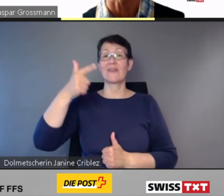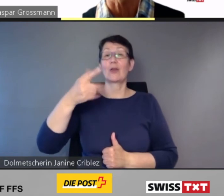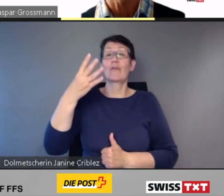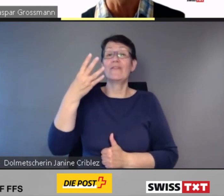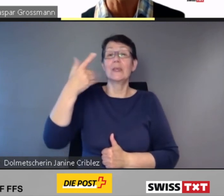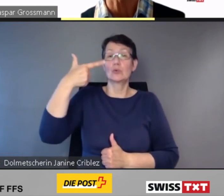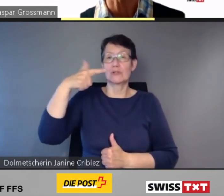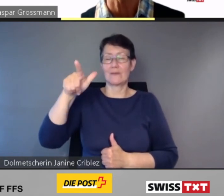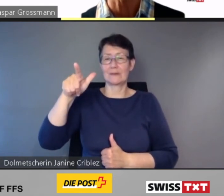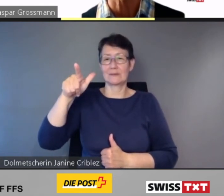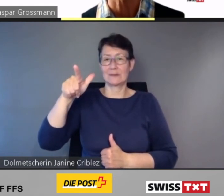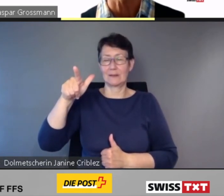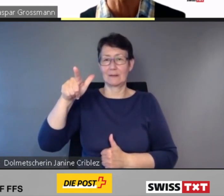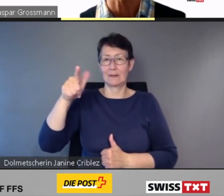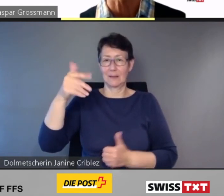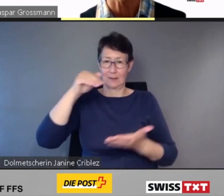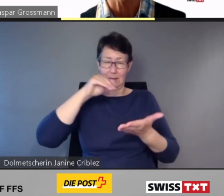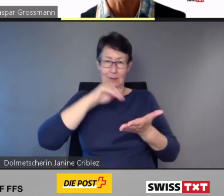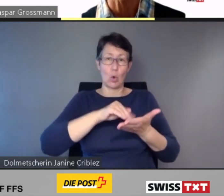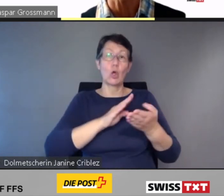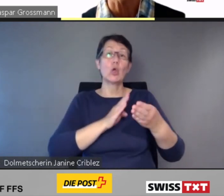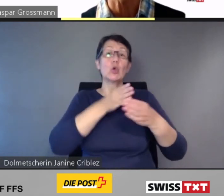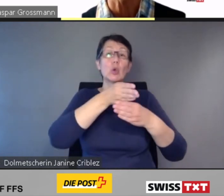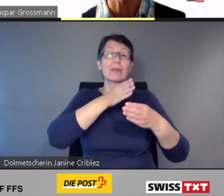noch bestehenden Hürden im öffentlichen Verkehr mit digitaler und personeller